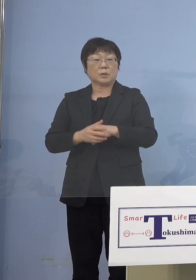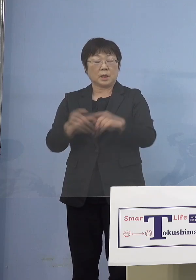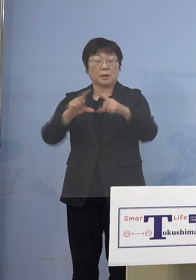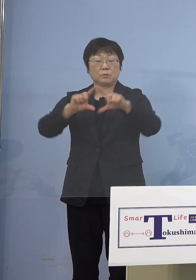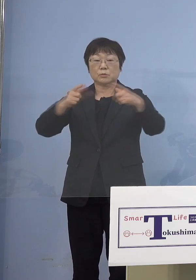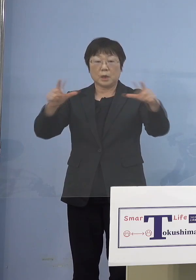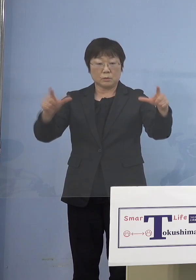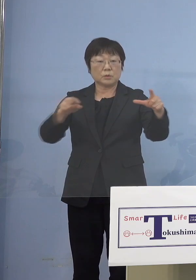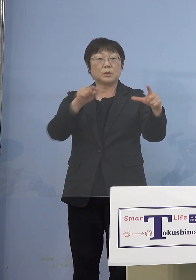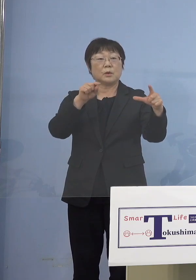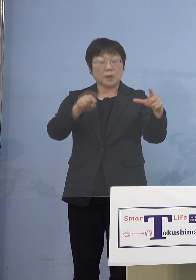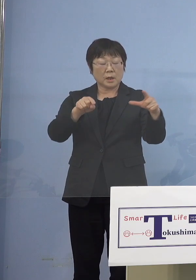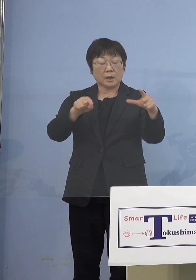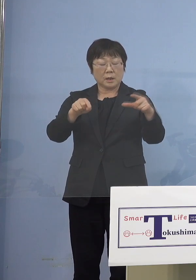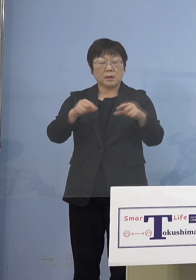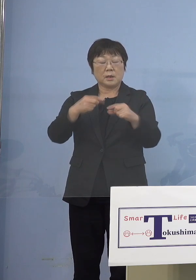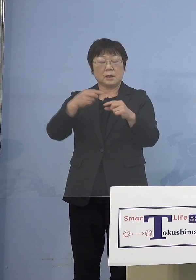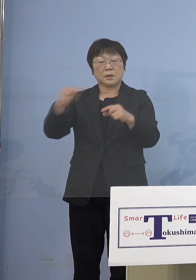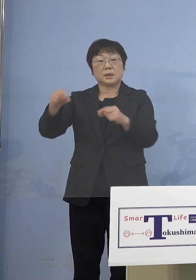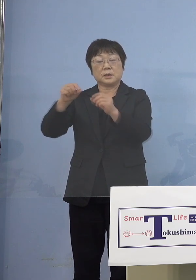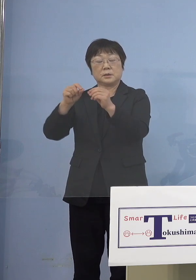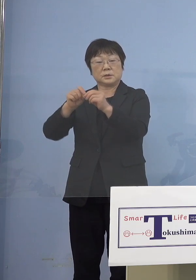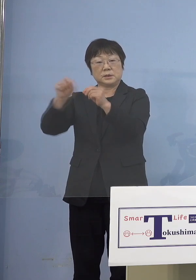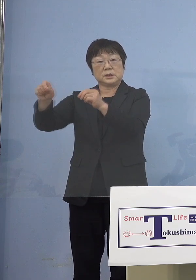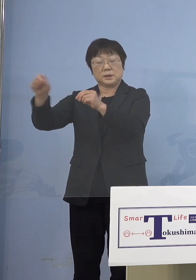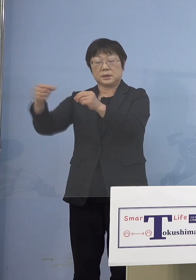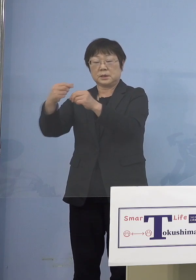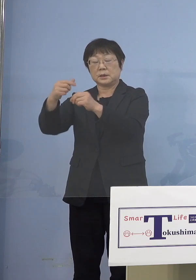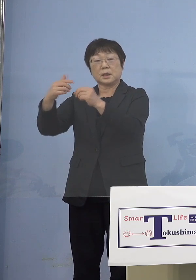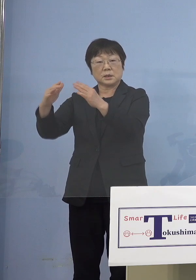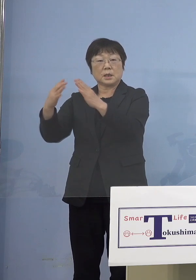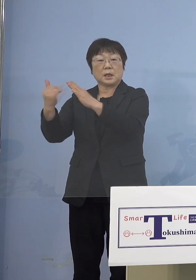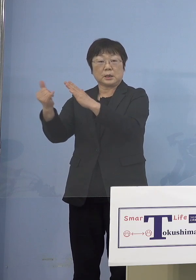ほとんど二次感染は同居の家族 これがエビデンス